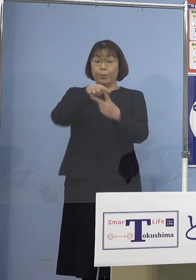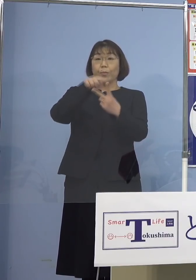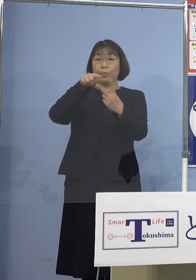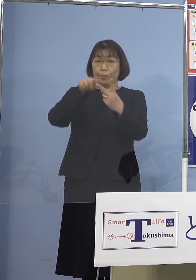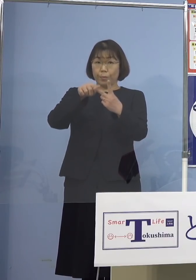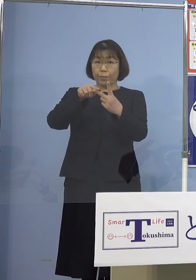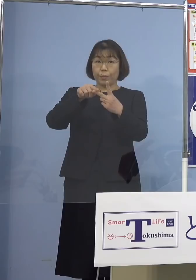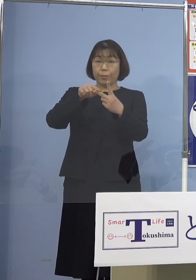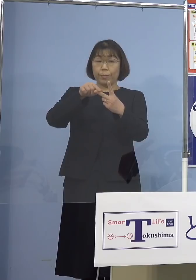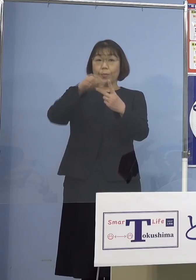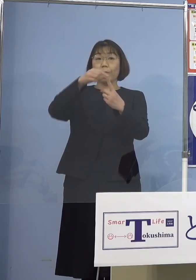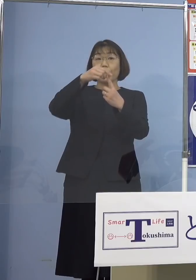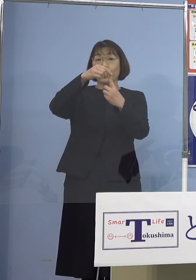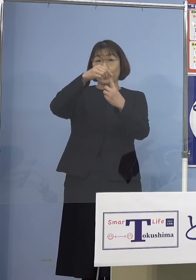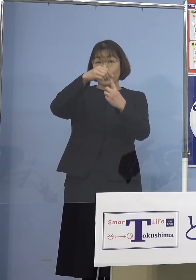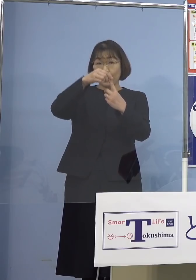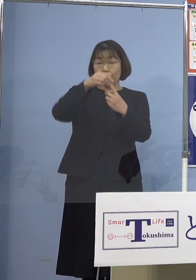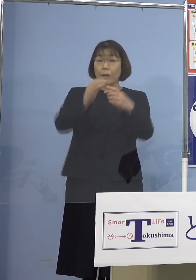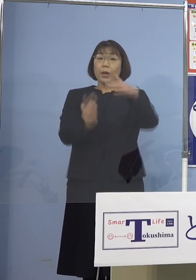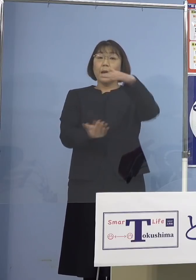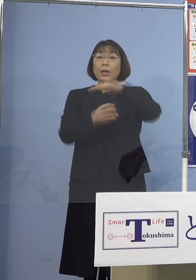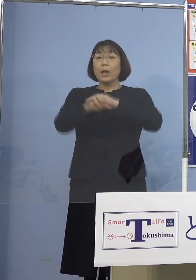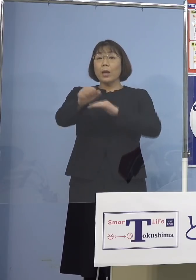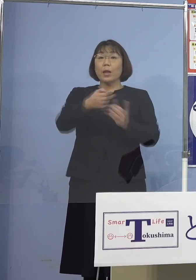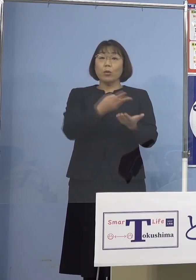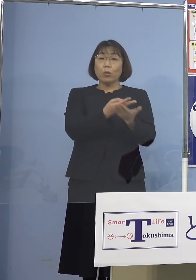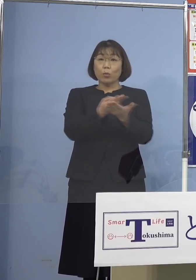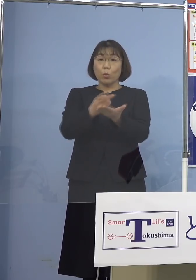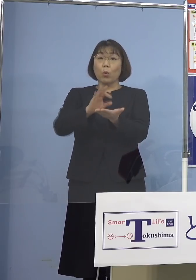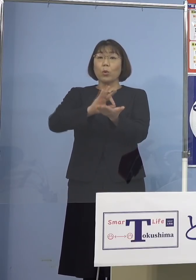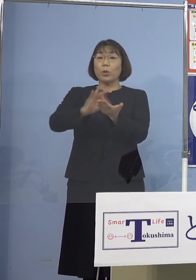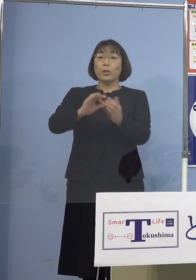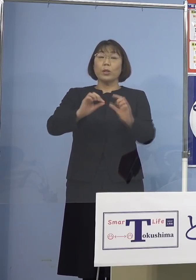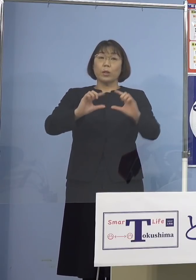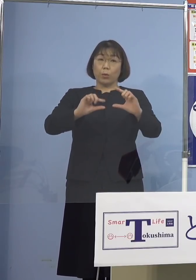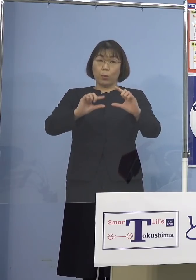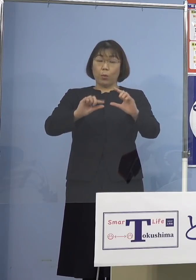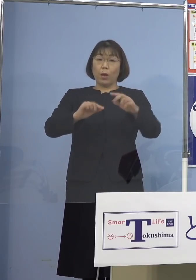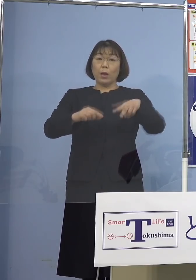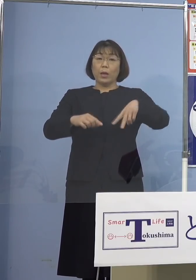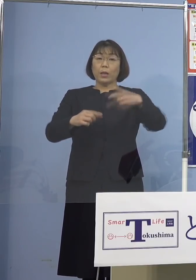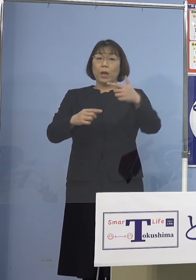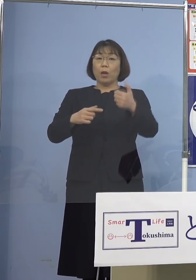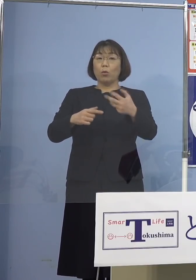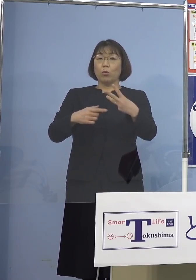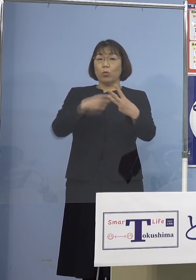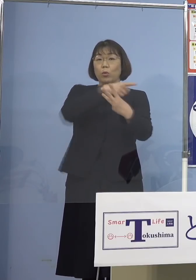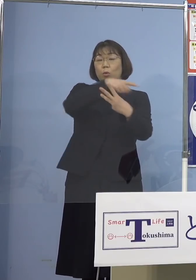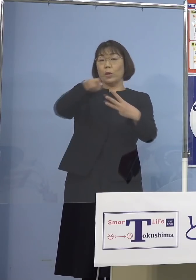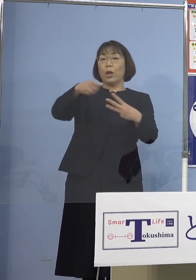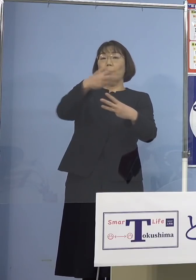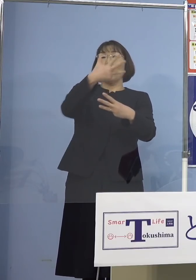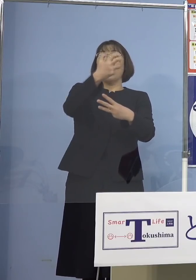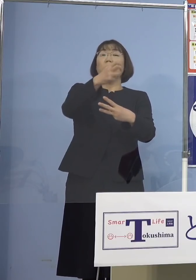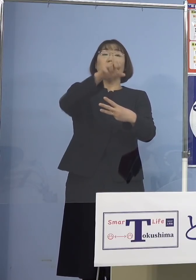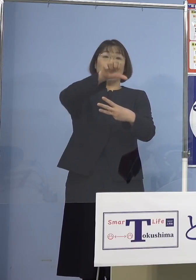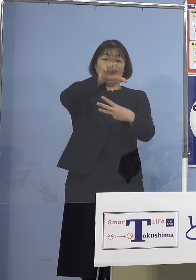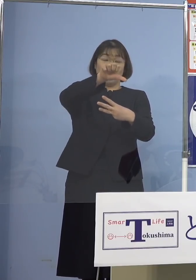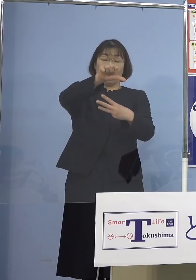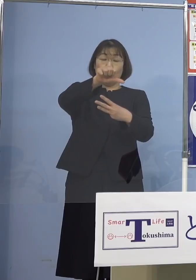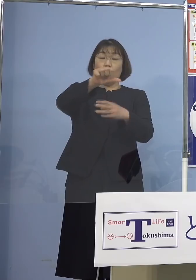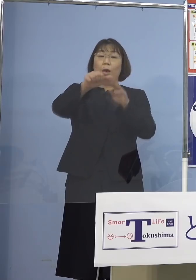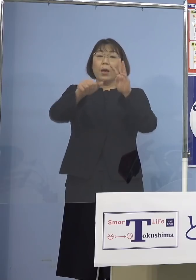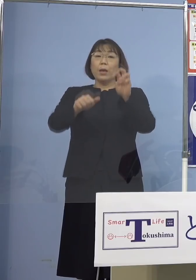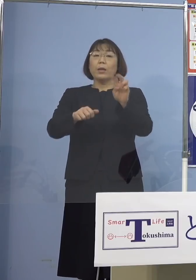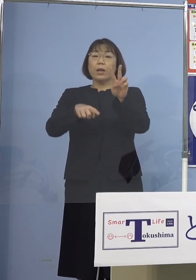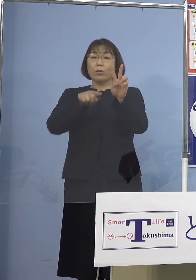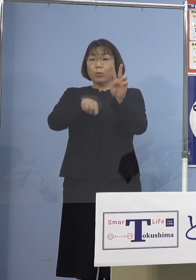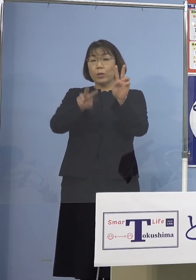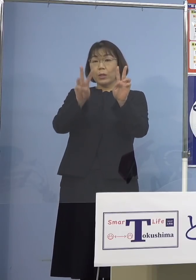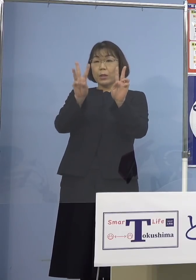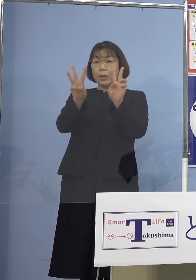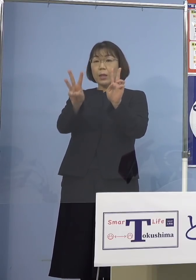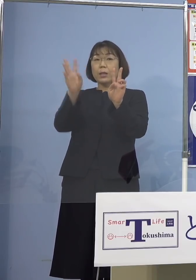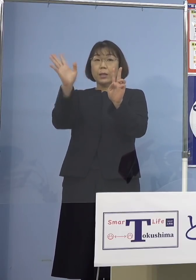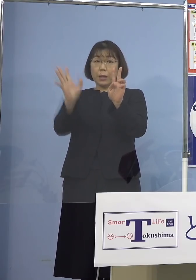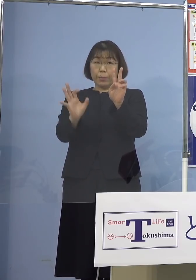まず最大確保病床の使用率 263分の85、32.3パーセントとなります